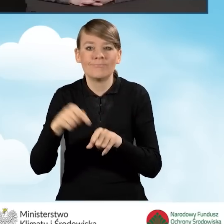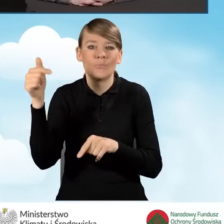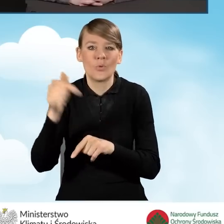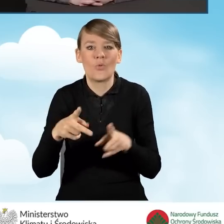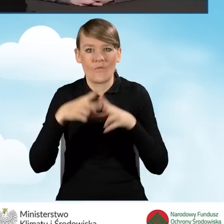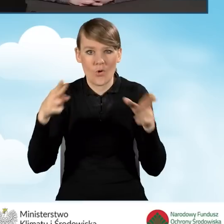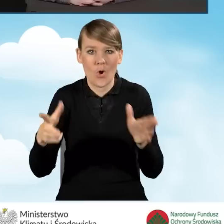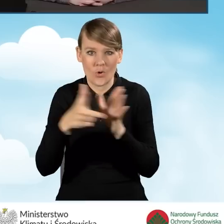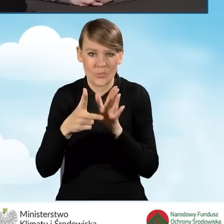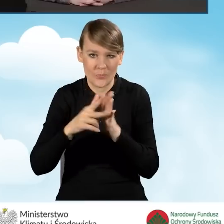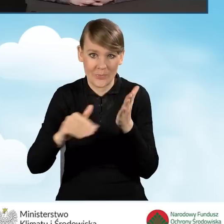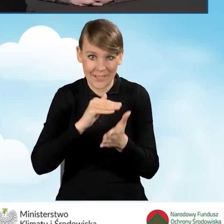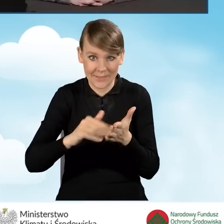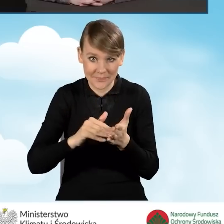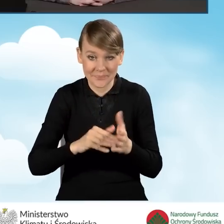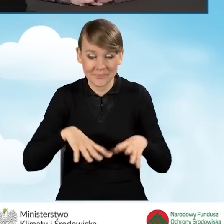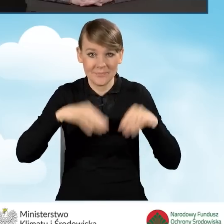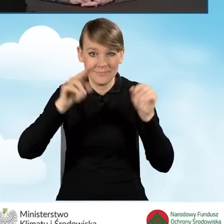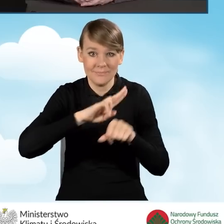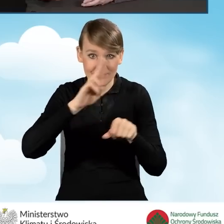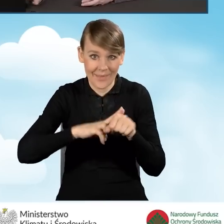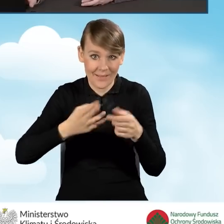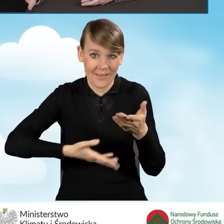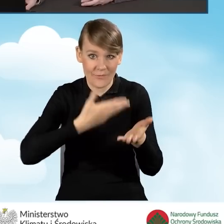od daty złożenia wniosku o dofinansowanie.